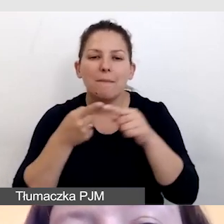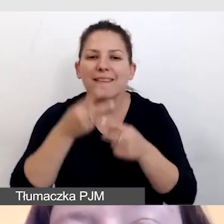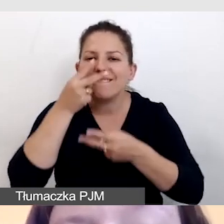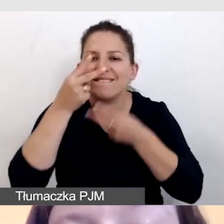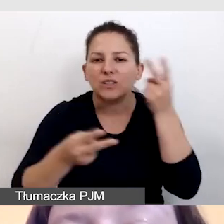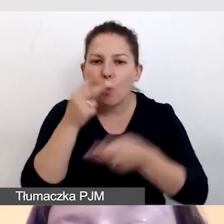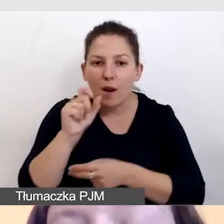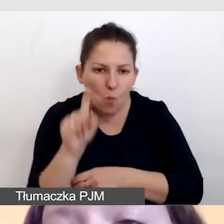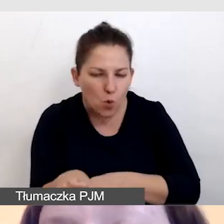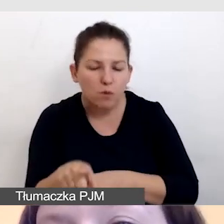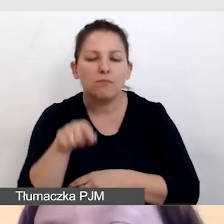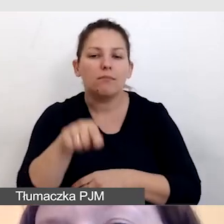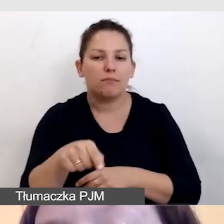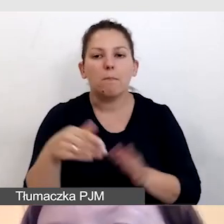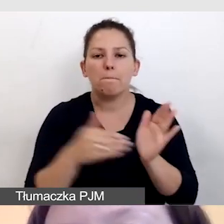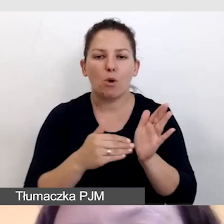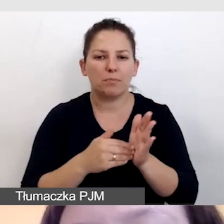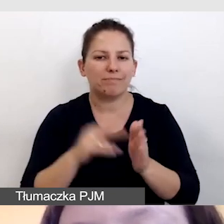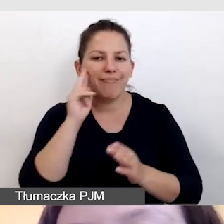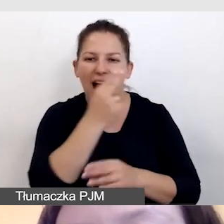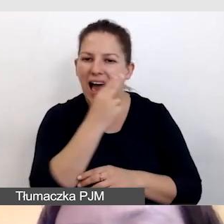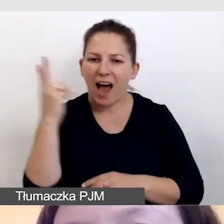które potrzebują audiodeskrypcji na żywo.